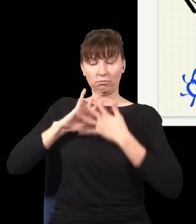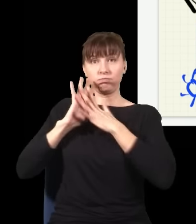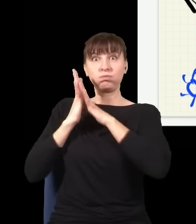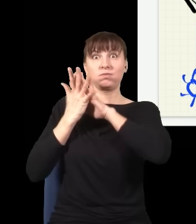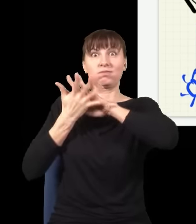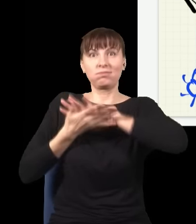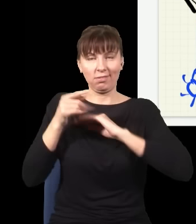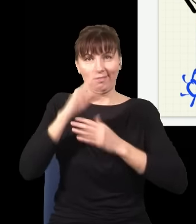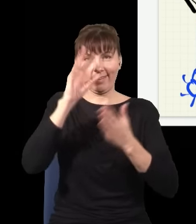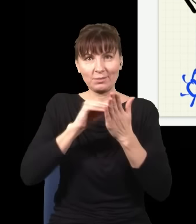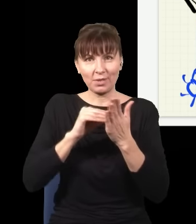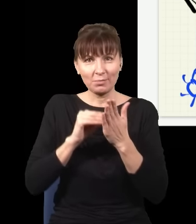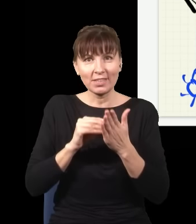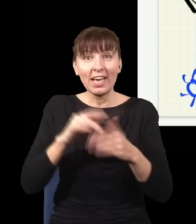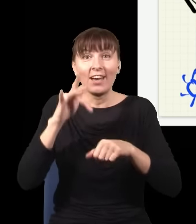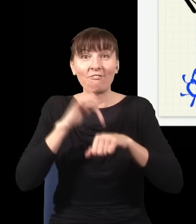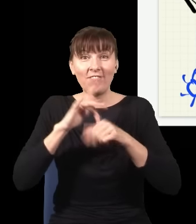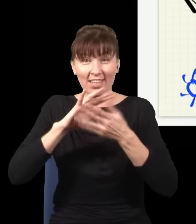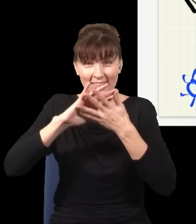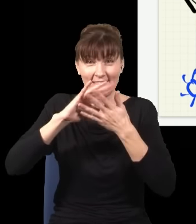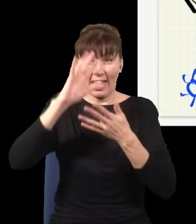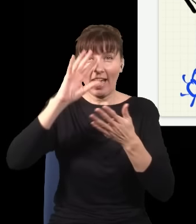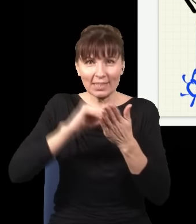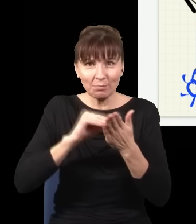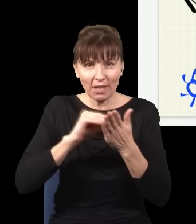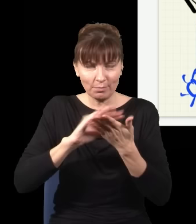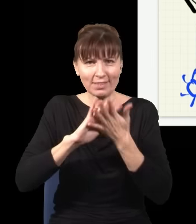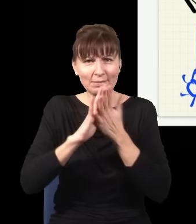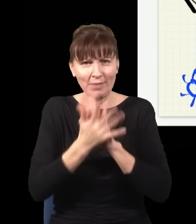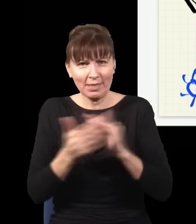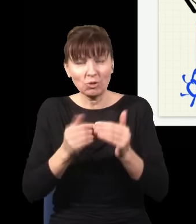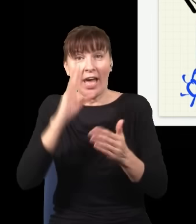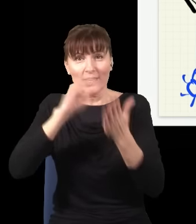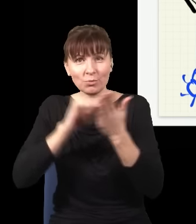mogę zmienić wynik eksperymentu, który już został wykonany, i ta statystyka ulegnie zmianie,